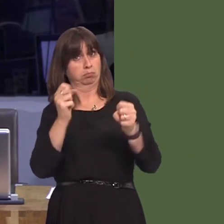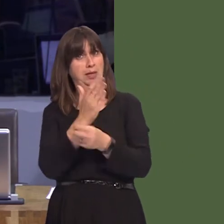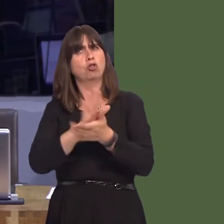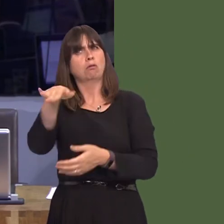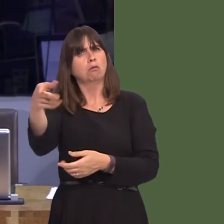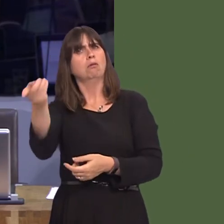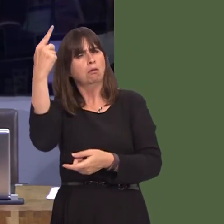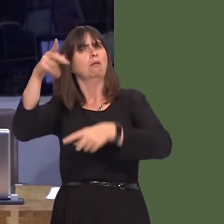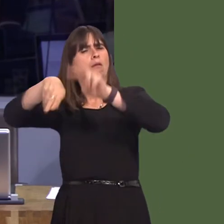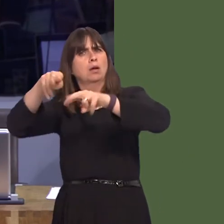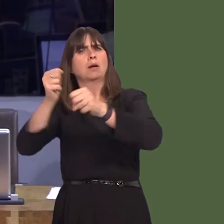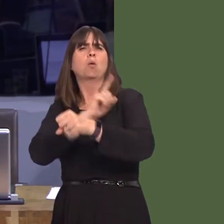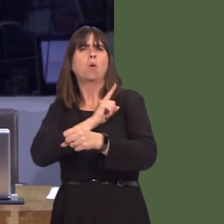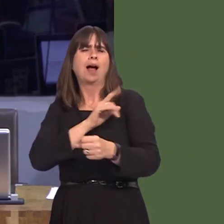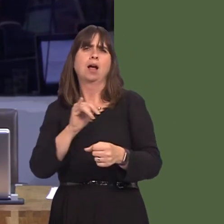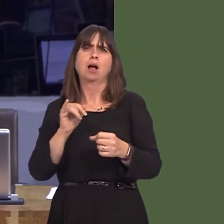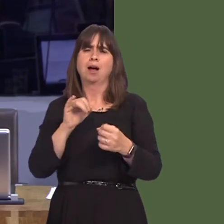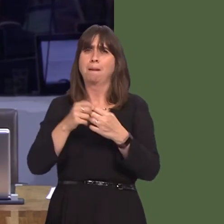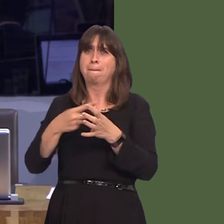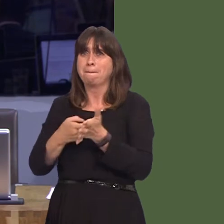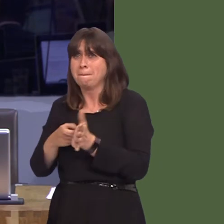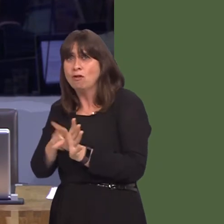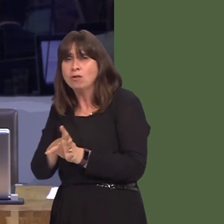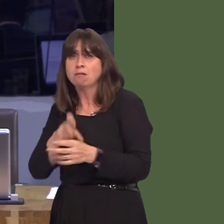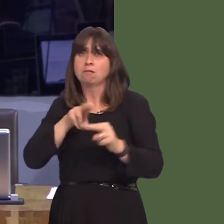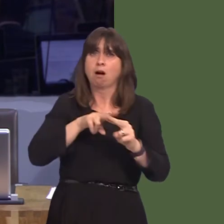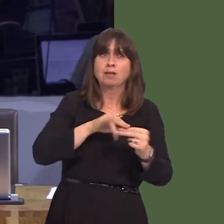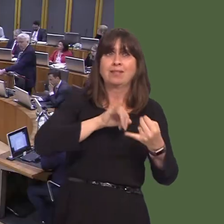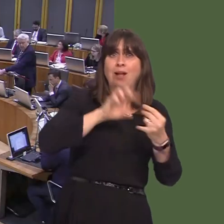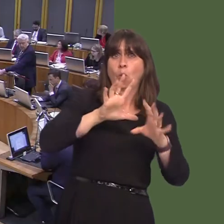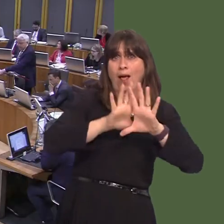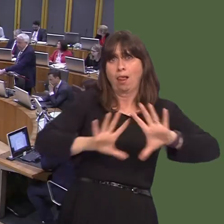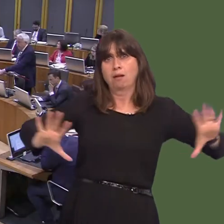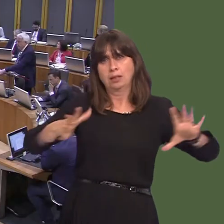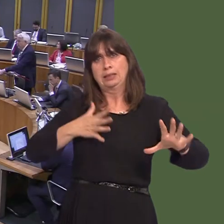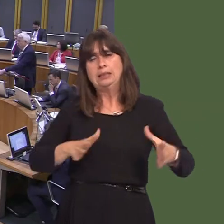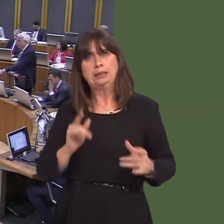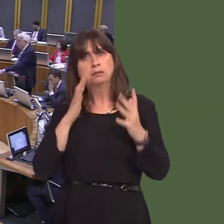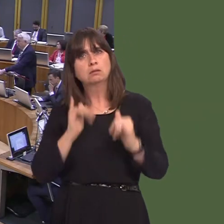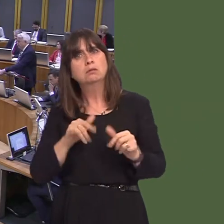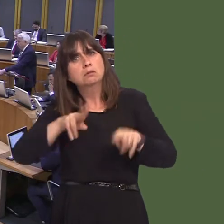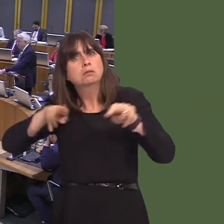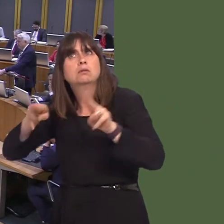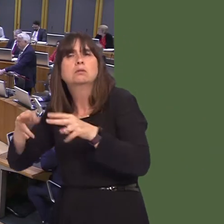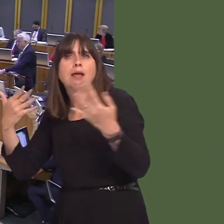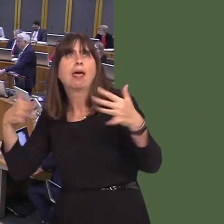done for both the residents of Barry and for the wider south Wales area? Carwyn Jones AM: It is something that's under consideration, as the Member says, by the